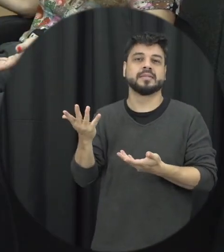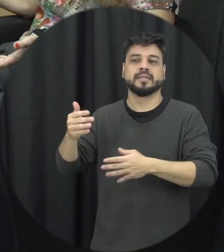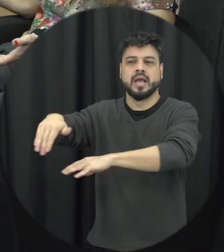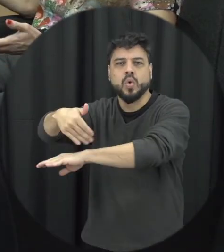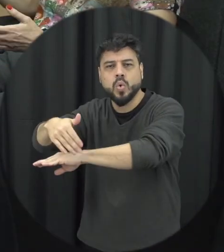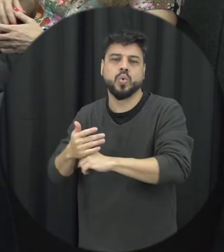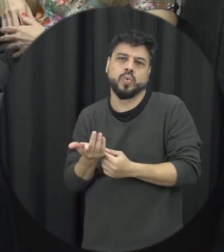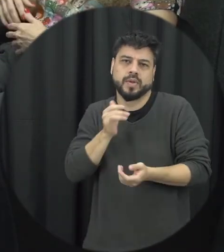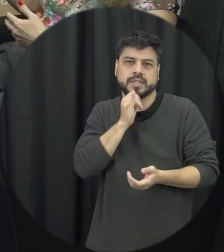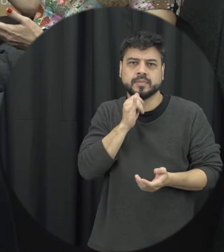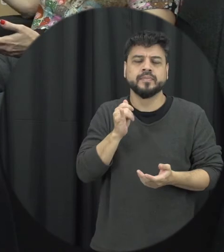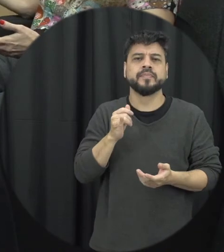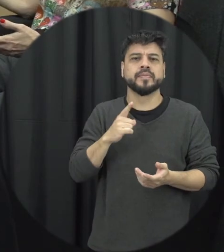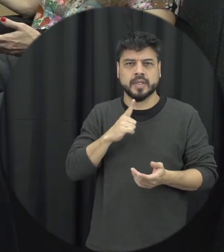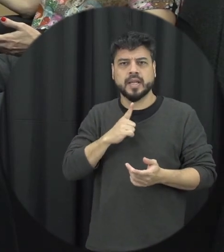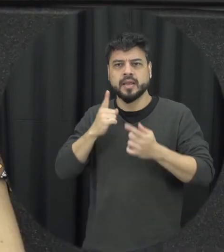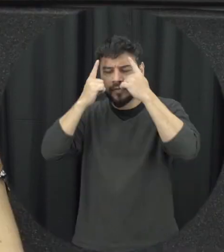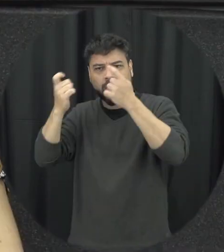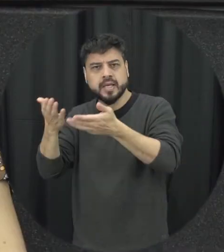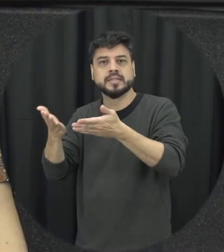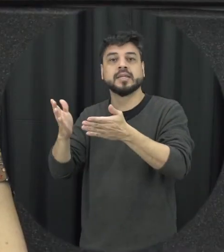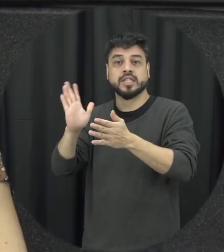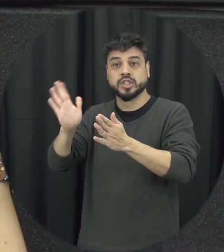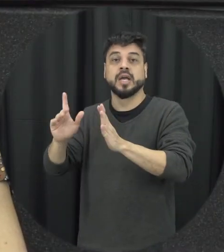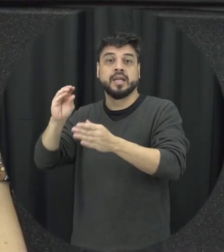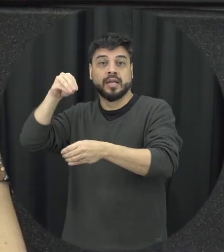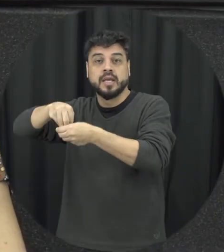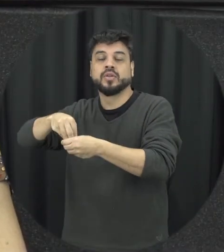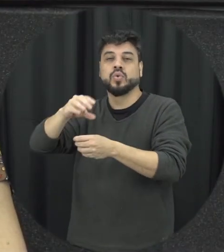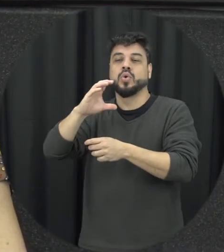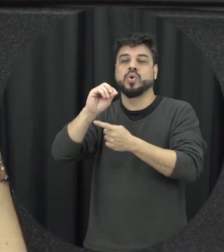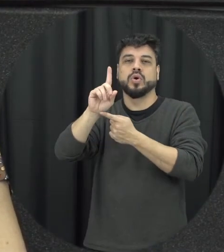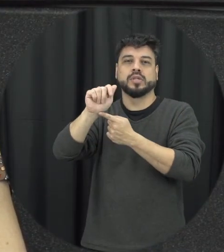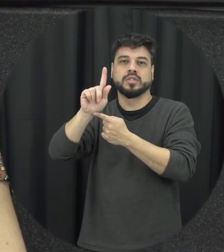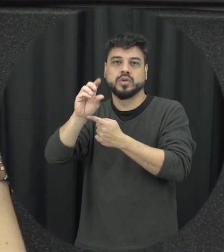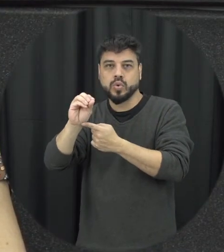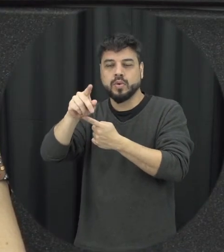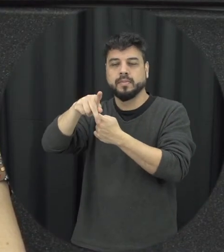vias públicas por exemplo que estão já previsto no código penal então é importante entender e